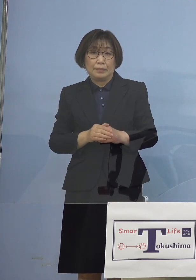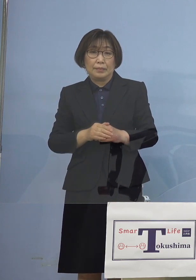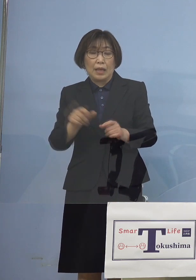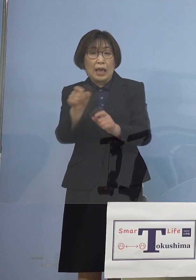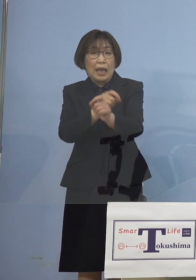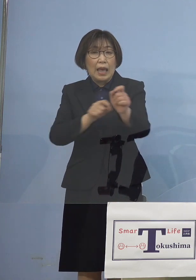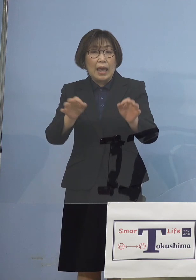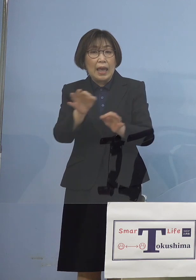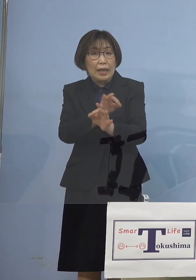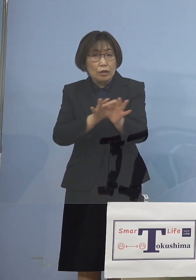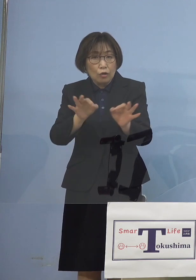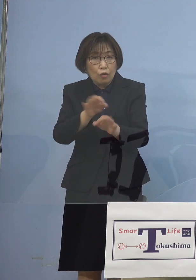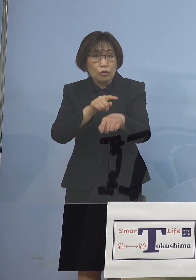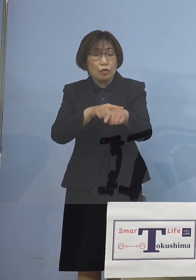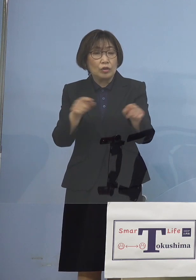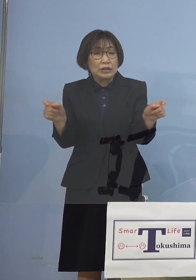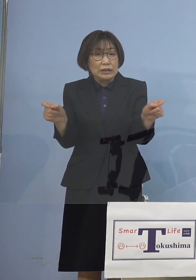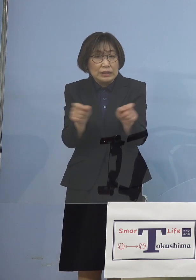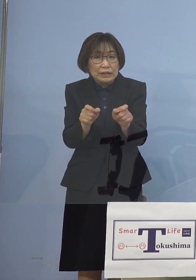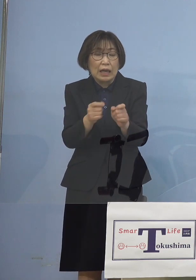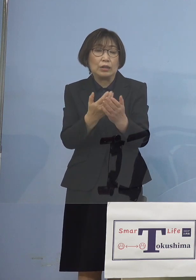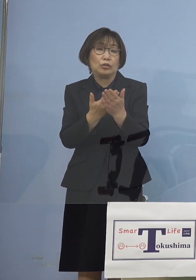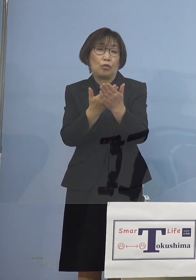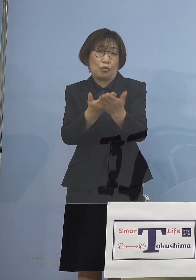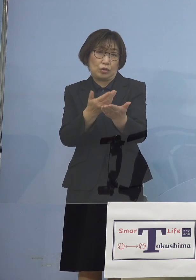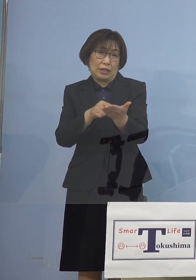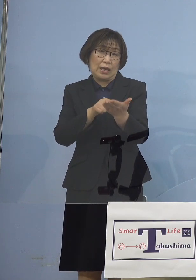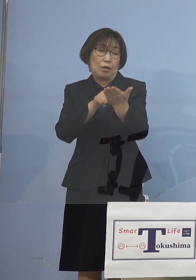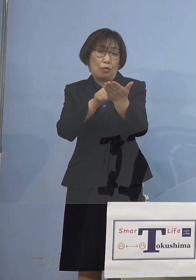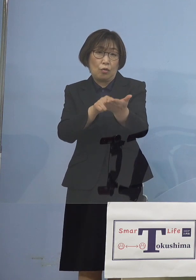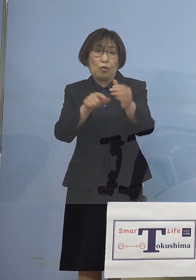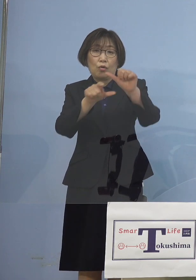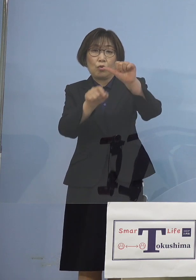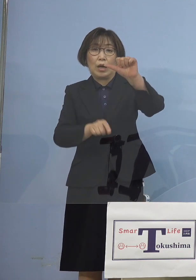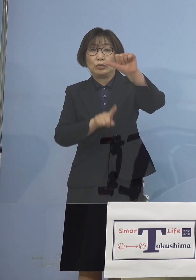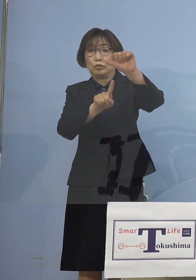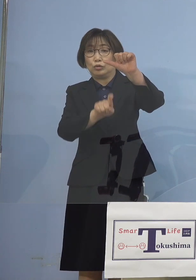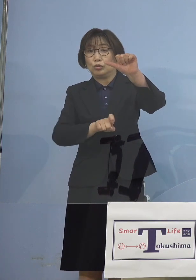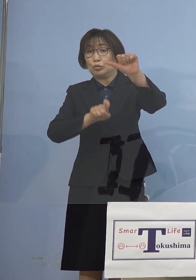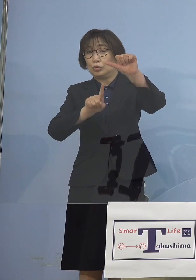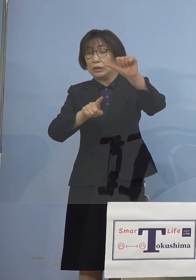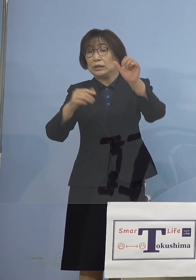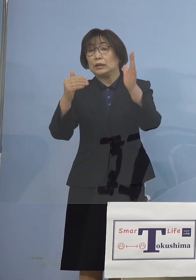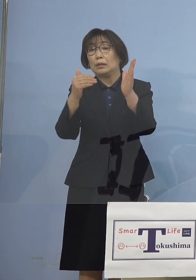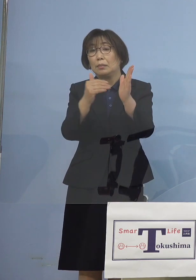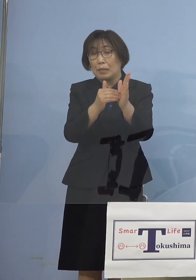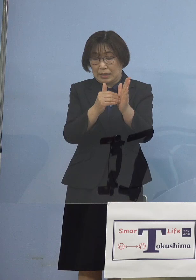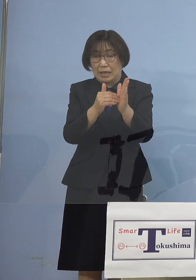今5月11日まで延長を させていただいております